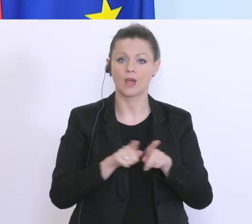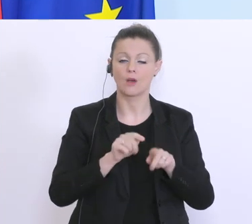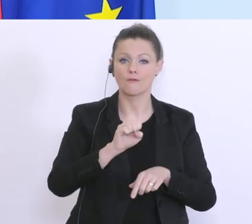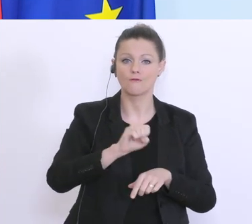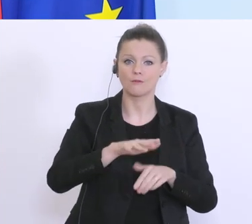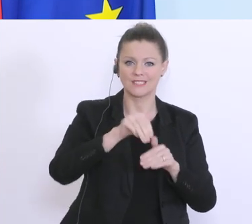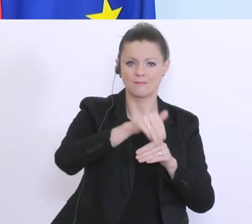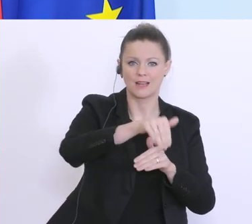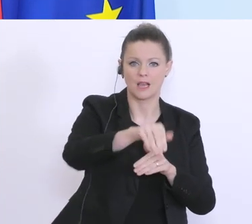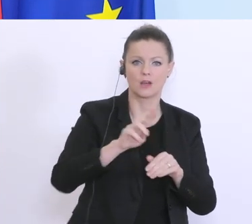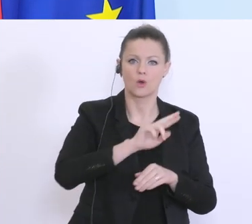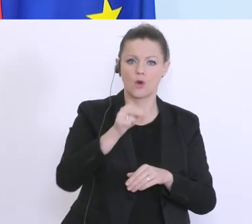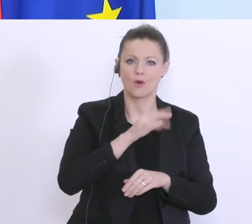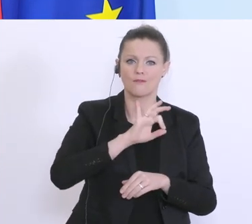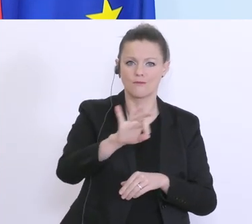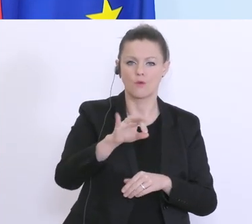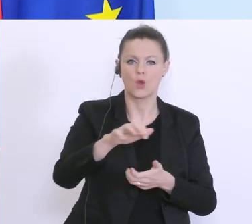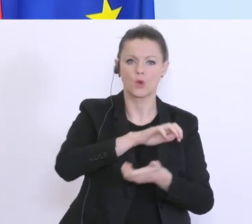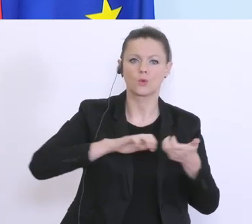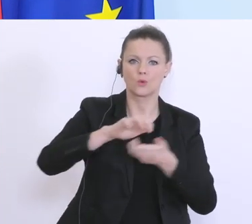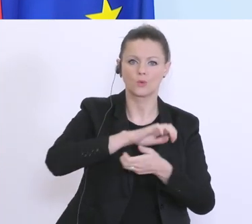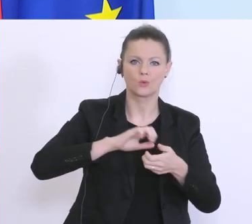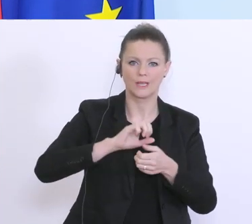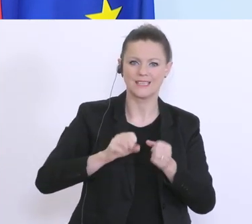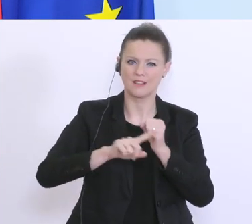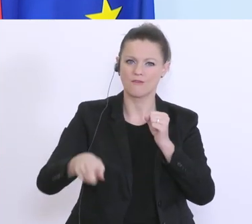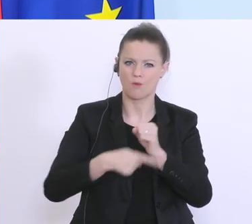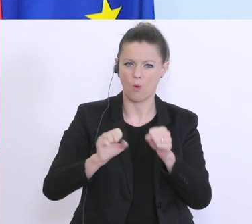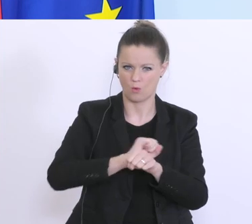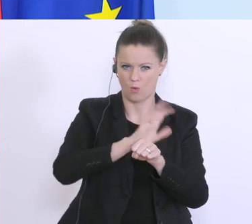für den Corona-Krisenfonds. Hier geht’s darum, das vor allem jene Unternehmen, die von den